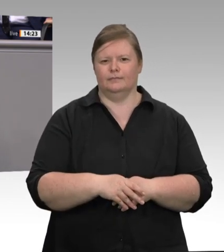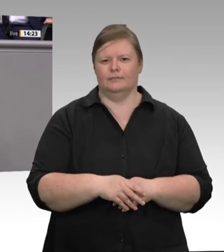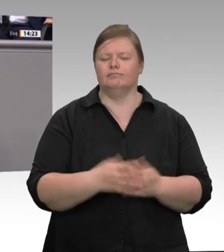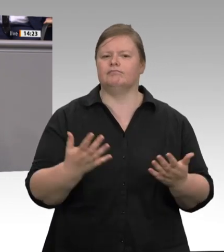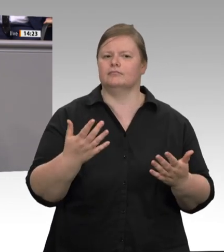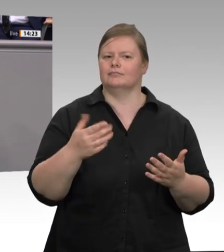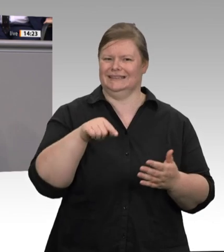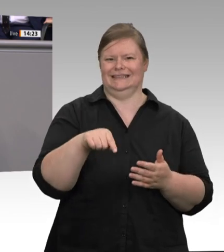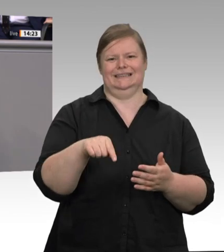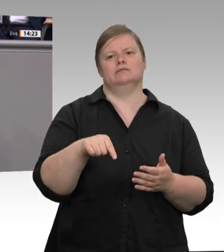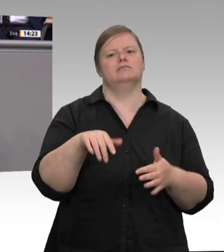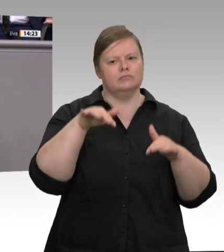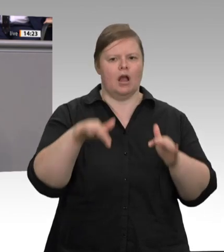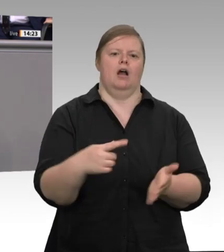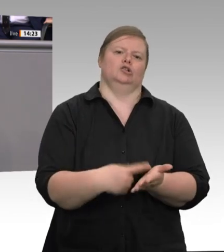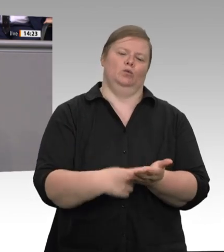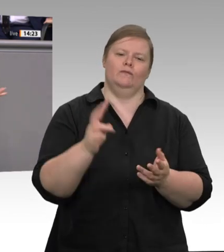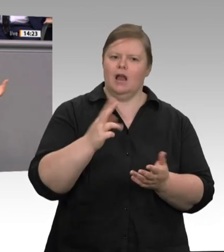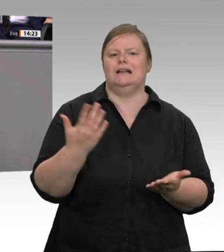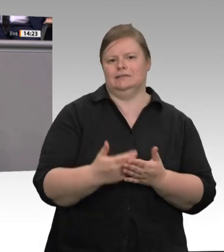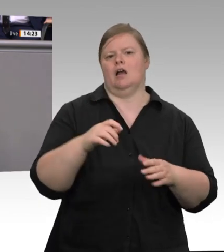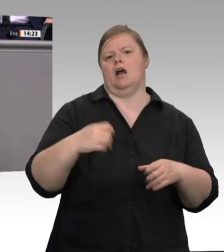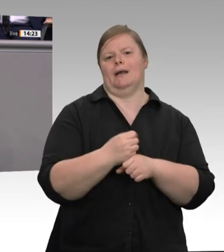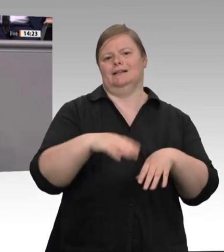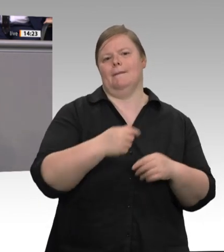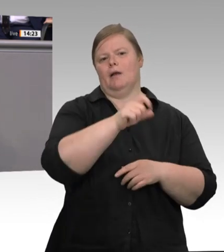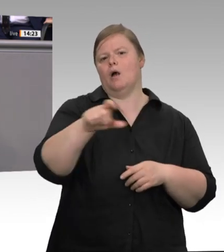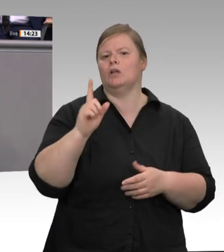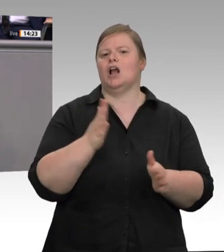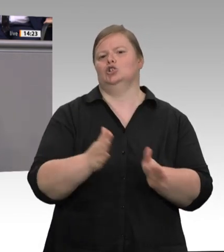Subunternehmen mit teilweise mafiösen Strukturen – das ist beschrieben worden – gelungen,